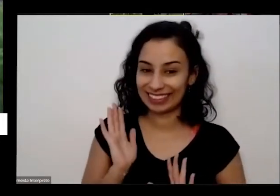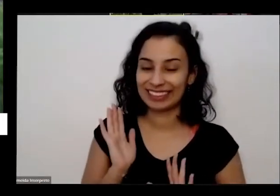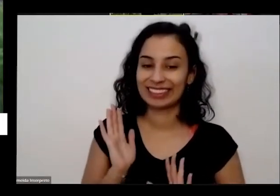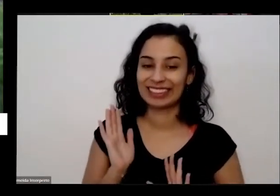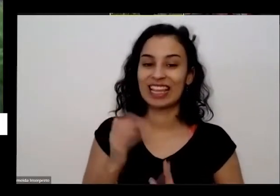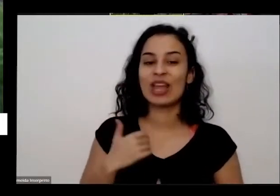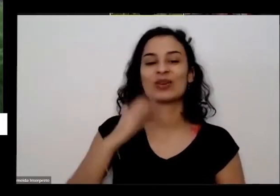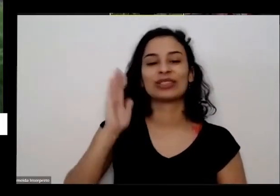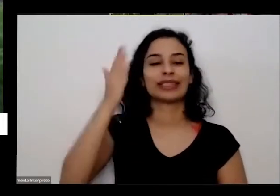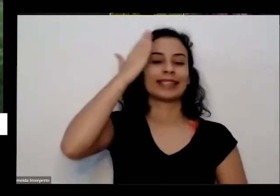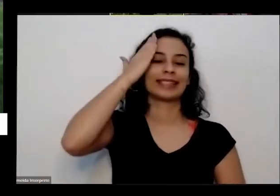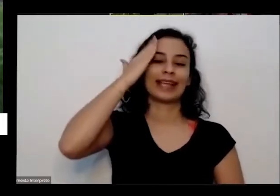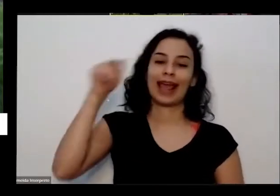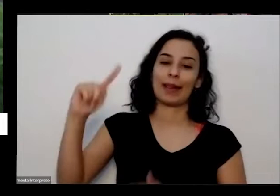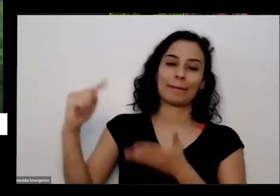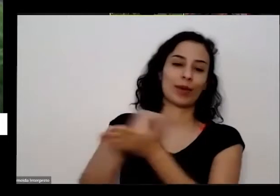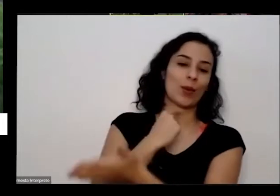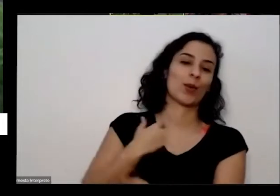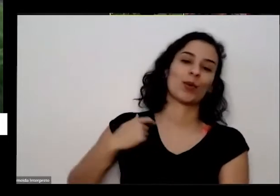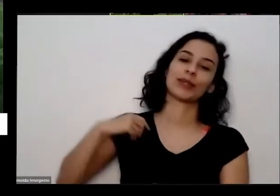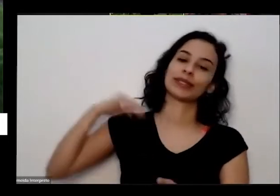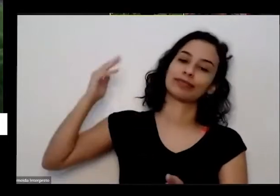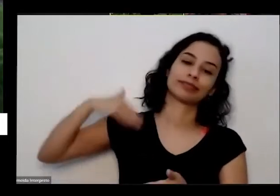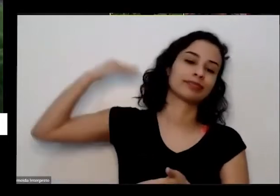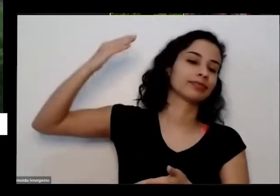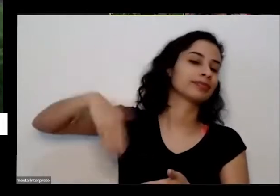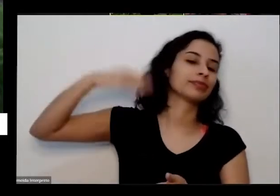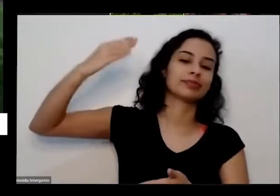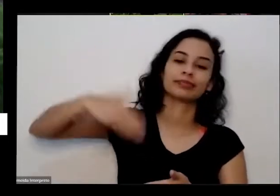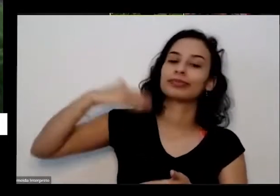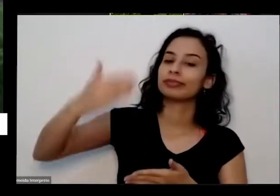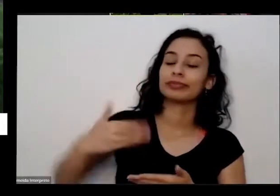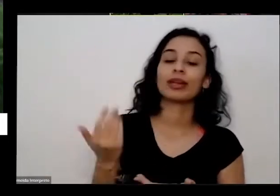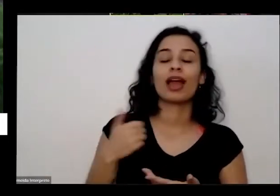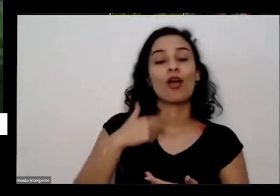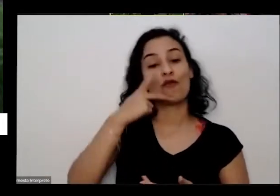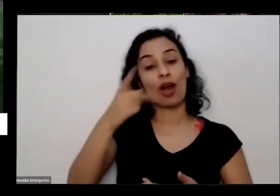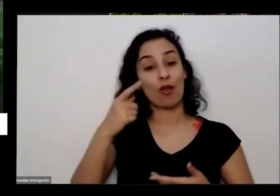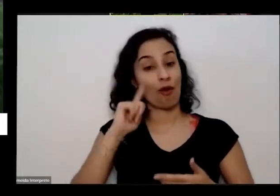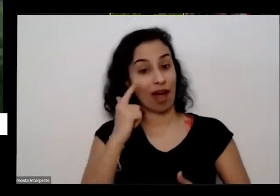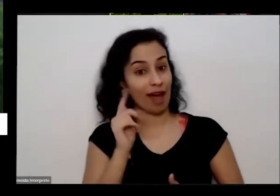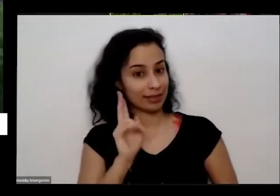perguntar e já tenho a resposta aí eu digo para eu nasci em Goiás Aí ele diz assim mas onde de